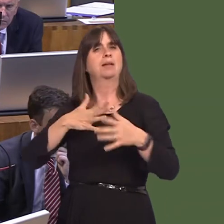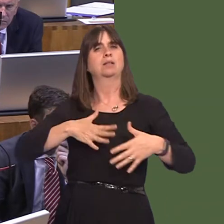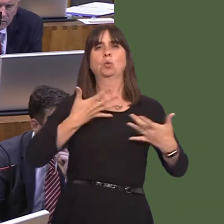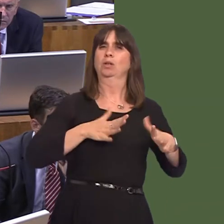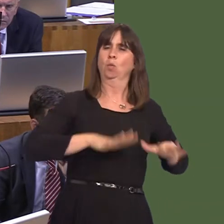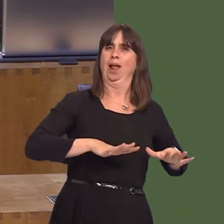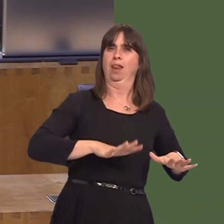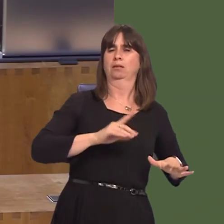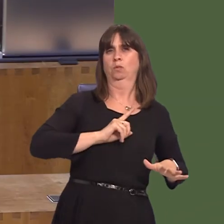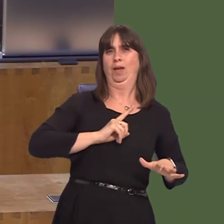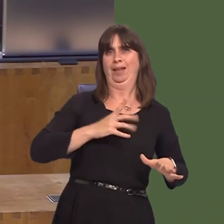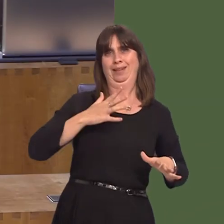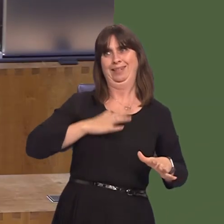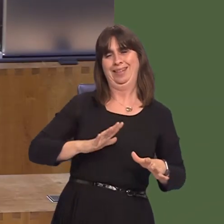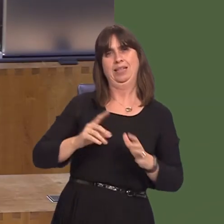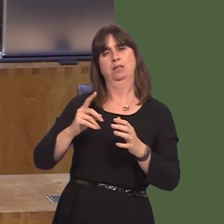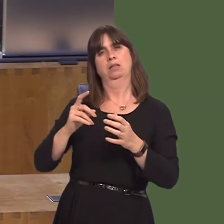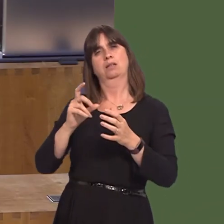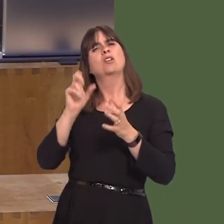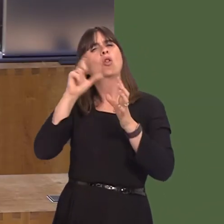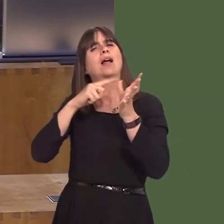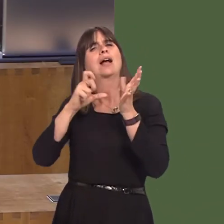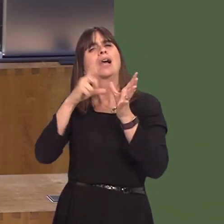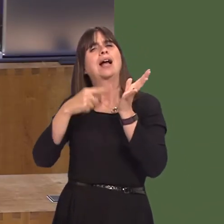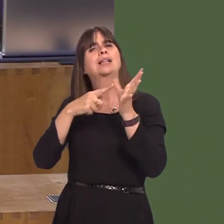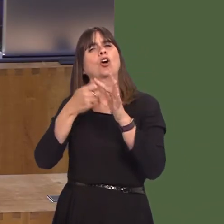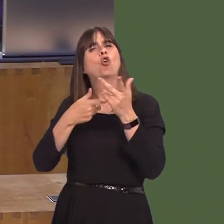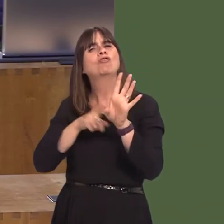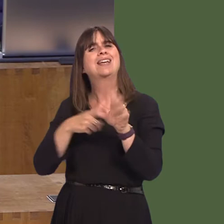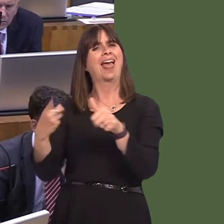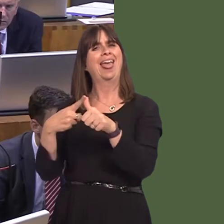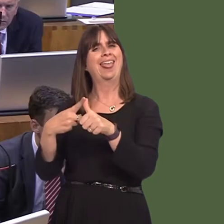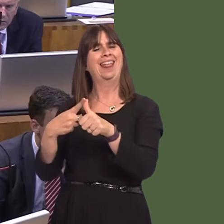the option of a category A prison in Wales. But there's no reason in principle or in theory